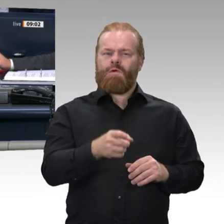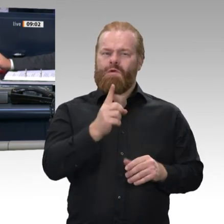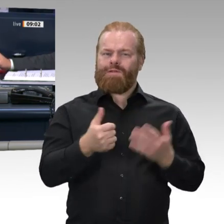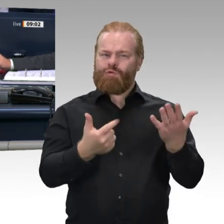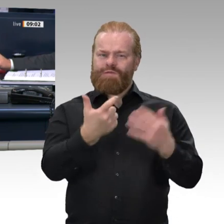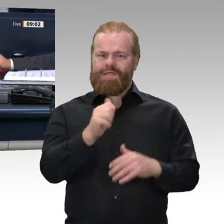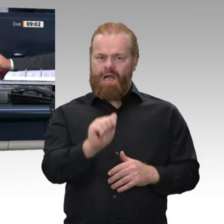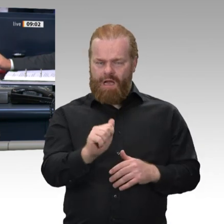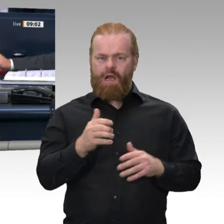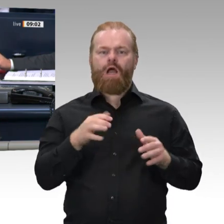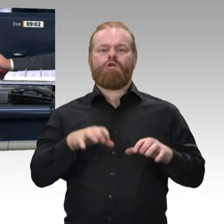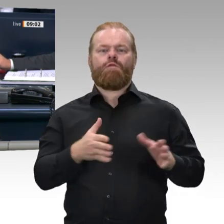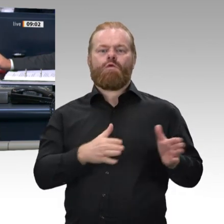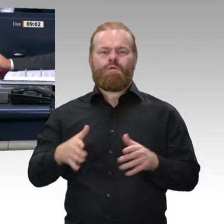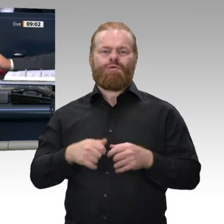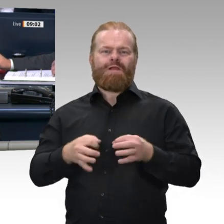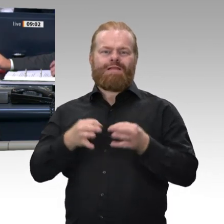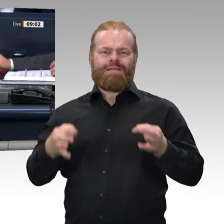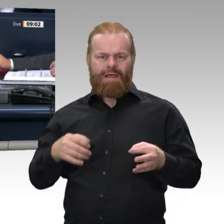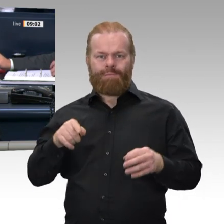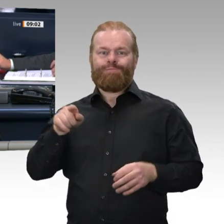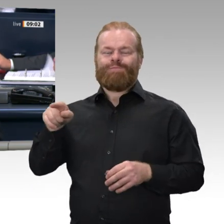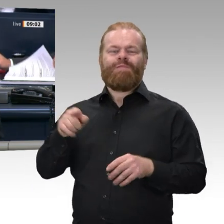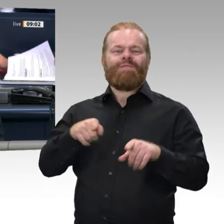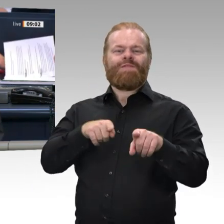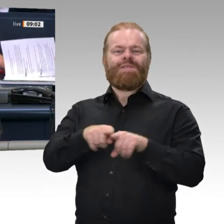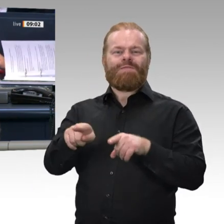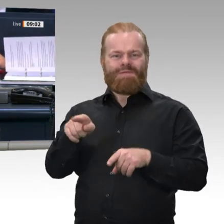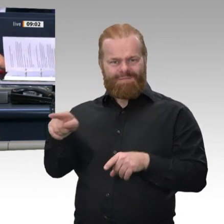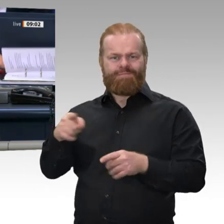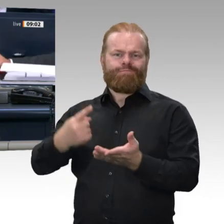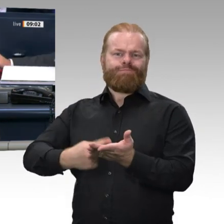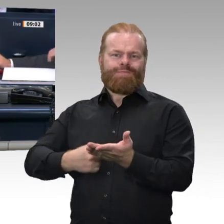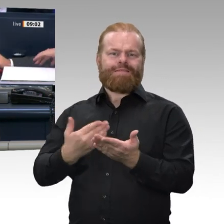Finanzierungsalternativen für einen europäischen Wiederaufbaufonds“ stattfinden.